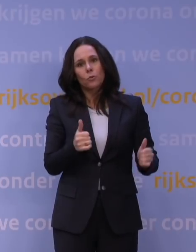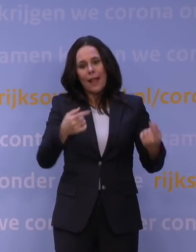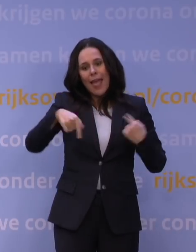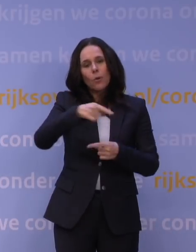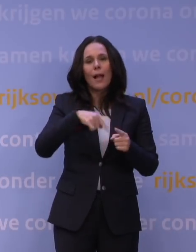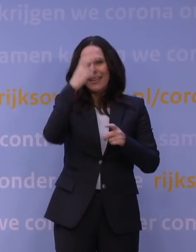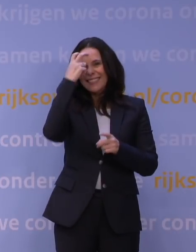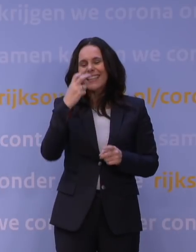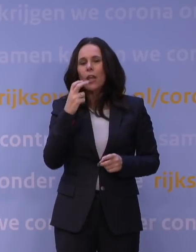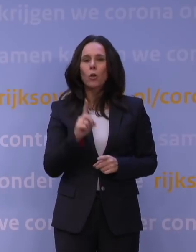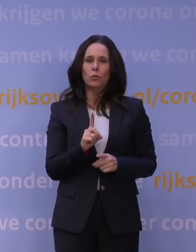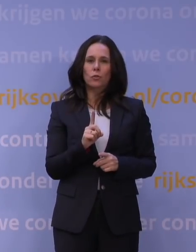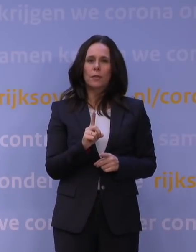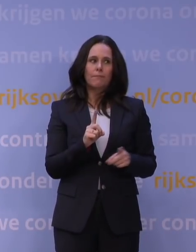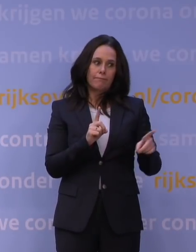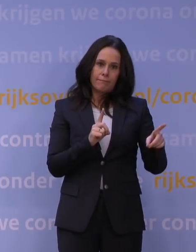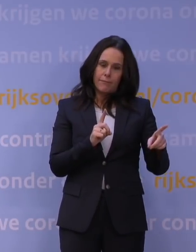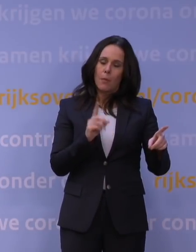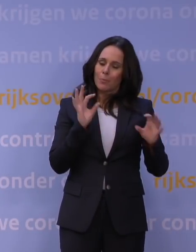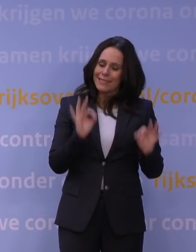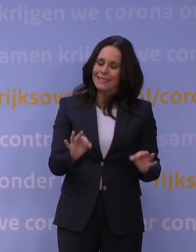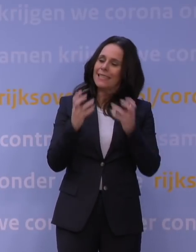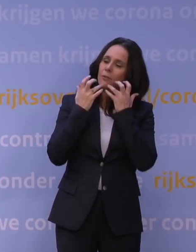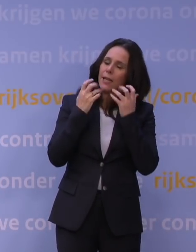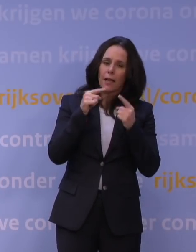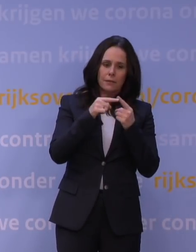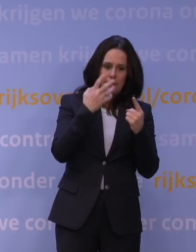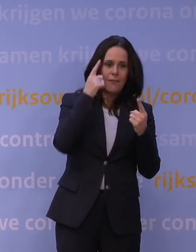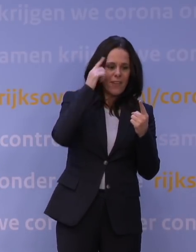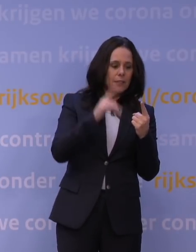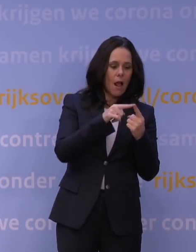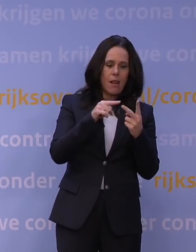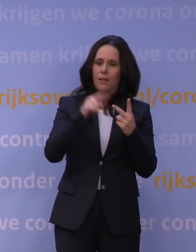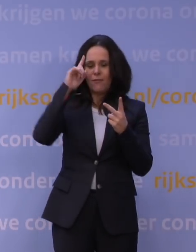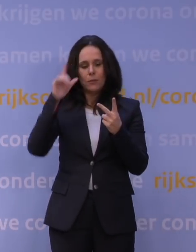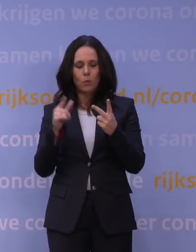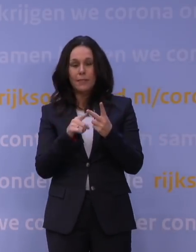en dat Jaap van Dissel precies uitlegt: Dit weet ik wel, dit weet ik niet. Maar ik weet één ding zeker, zegt Jaap van Dissel,